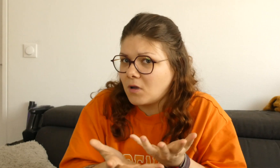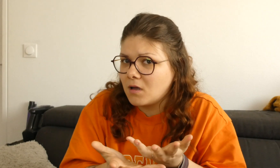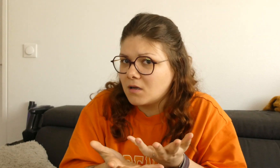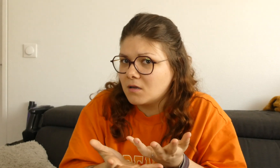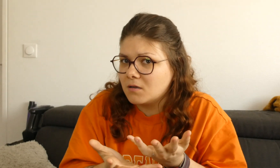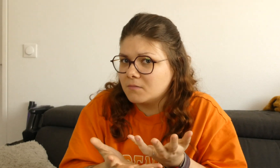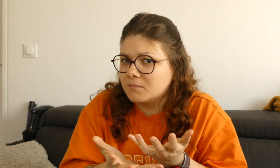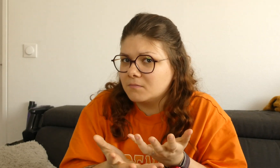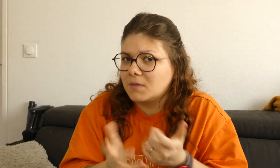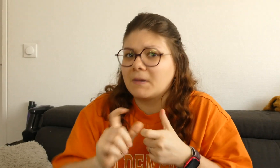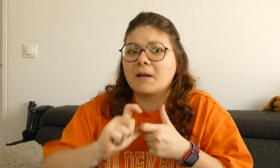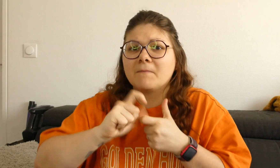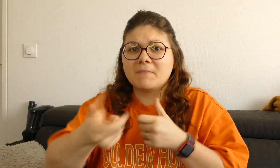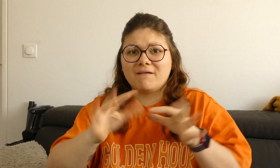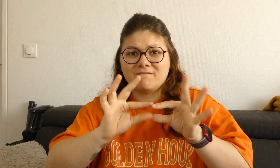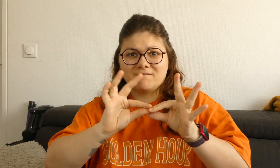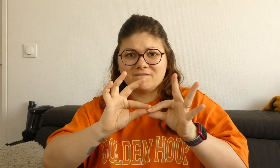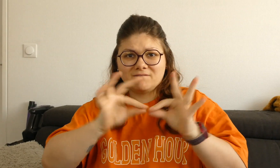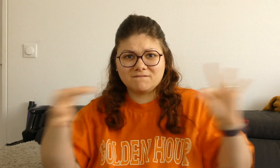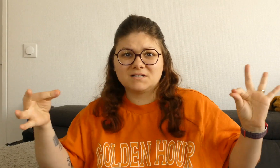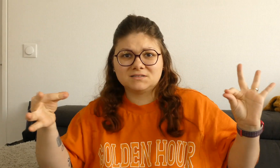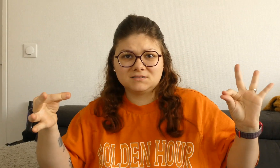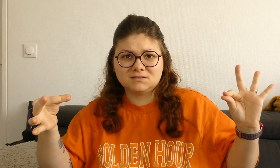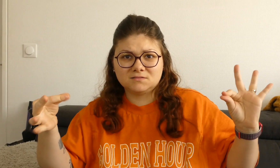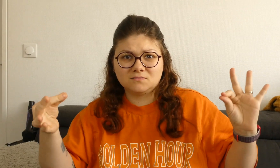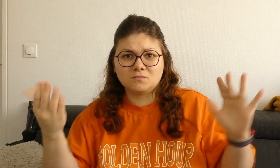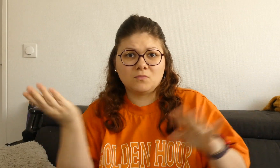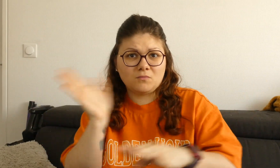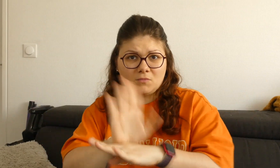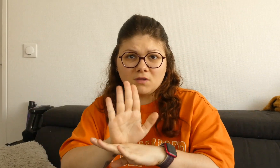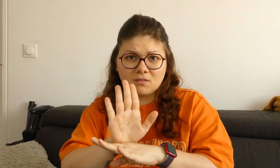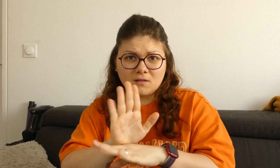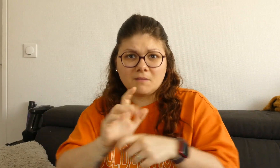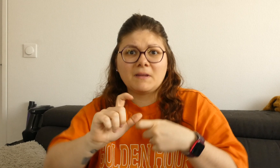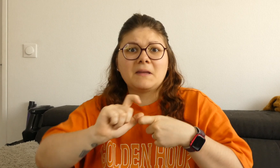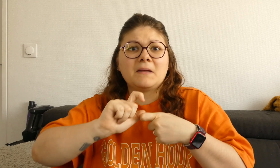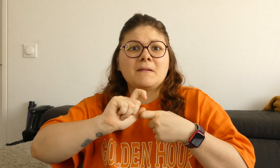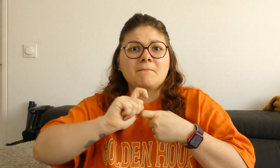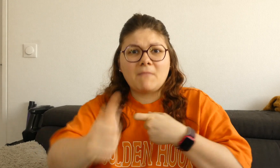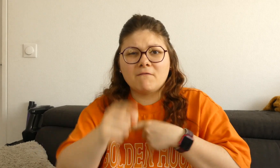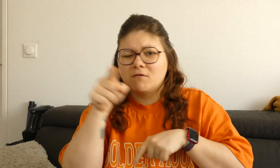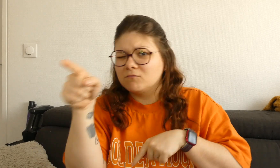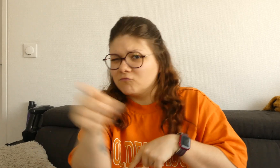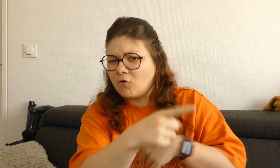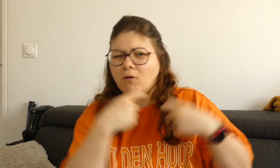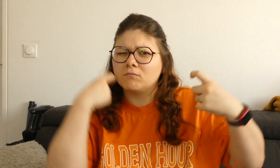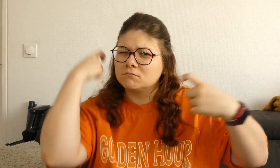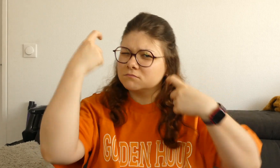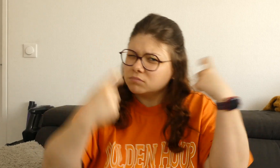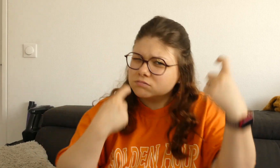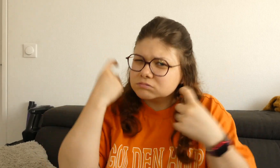ensuite je vous donne la phrase et ensuite vous essayez de réfléchir comment signer cette phrase